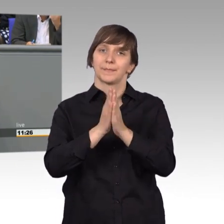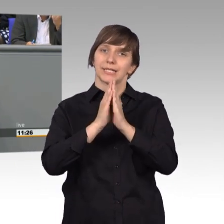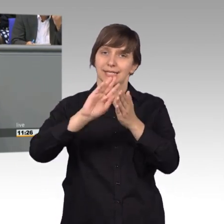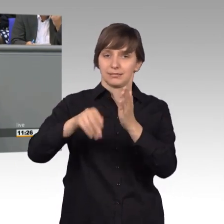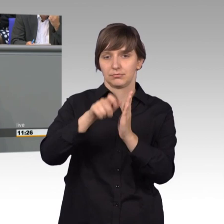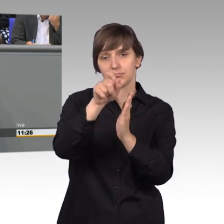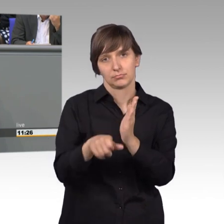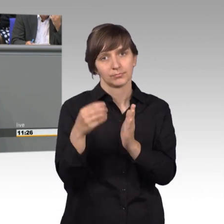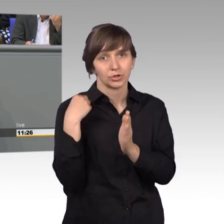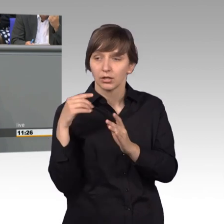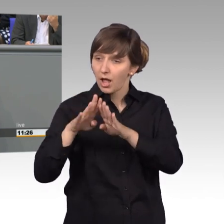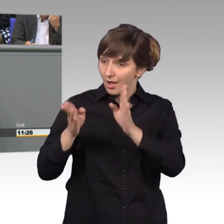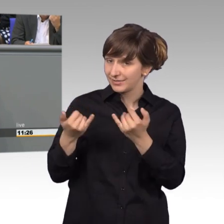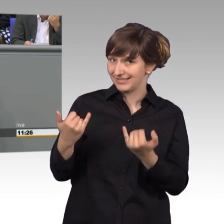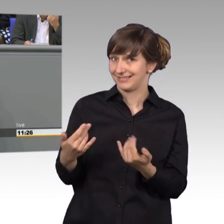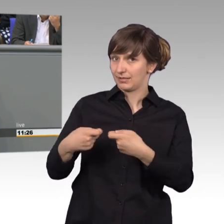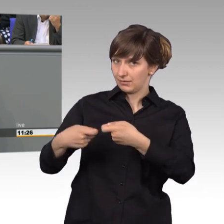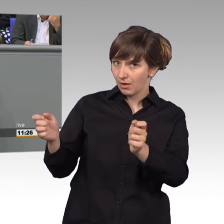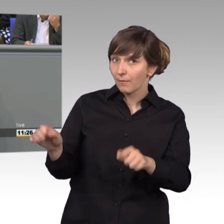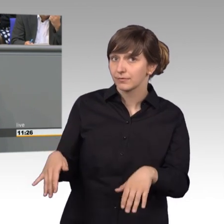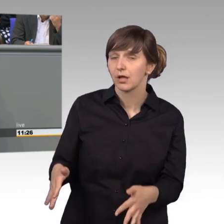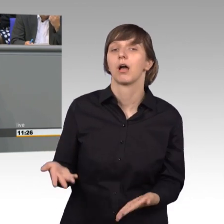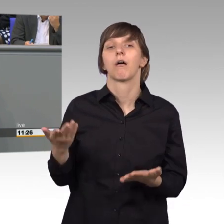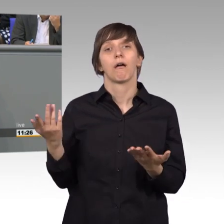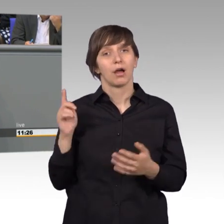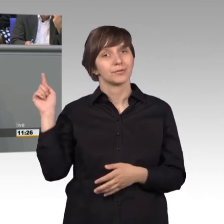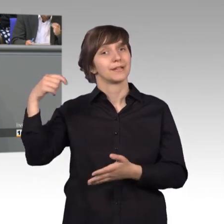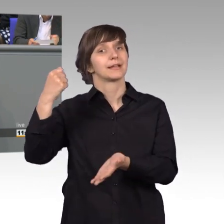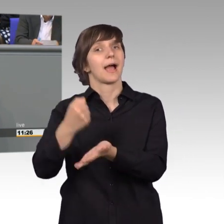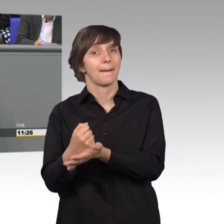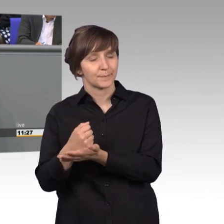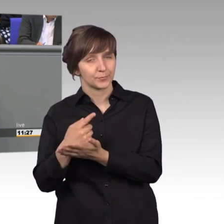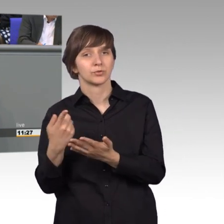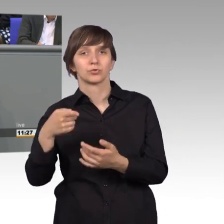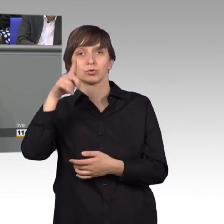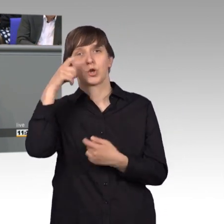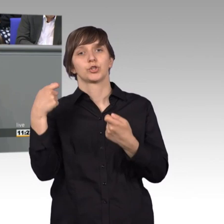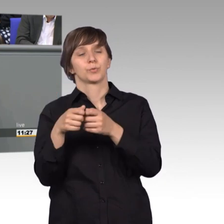zum Verkauf steht und das Auswärtige Amt und der Deutsche Bundestag haben die Initiative ergriffen